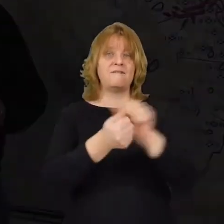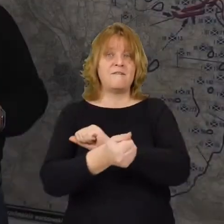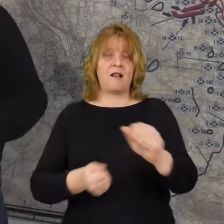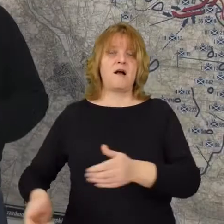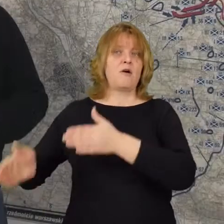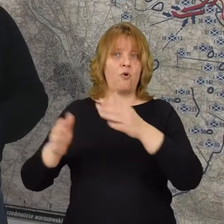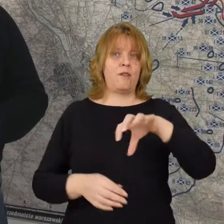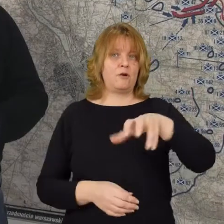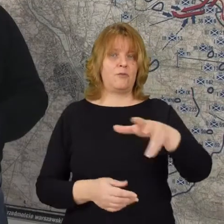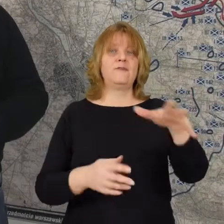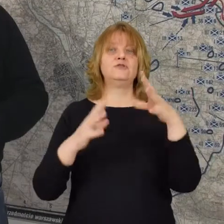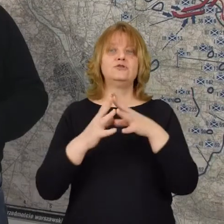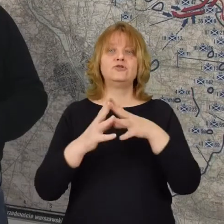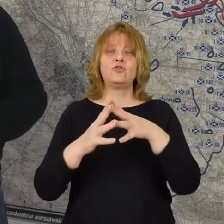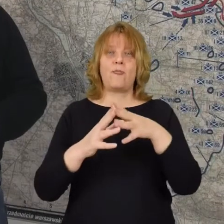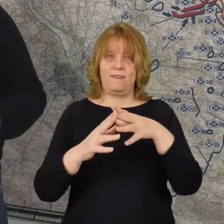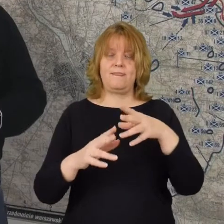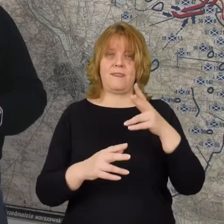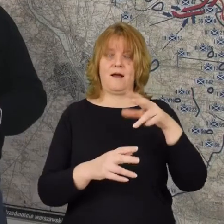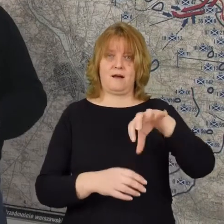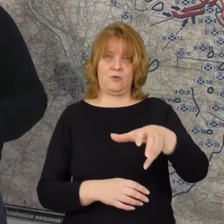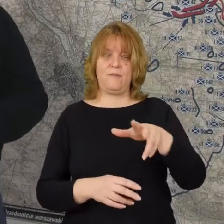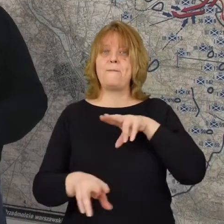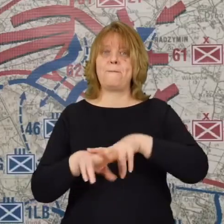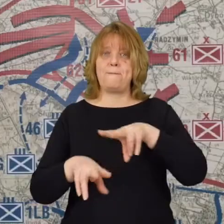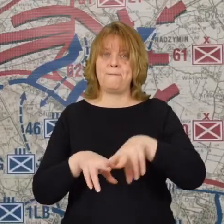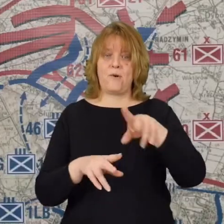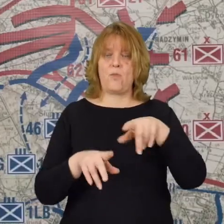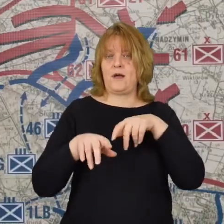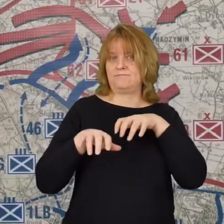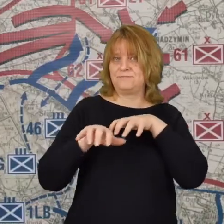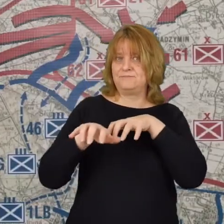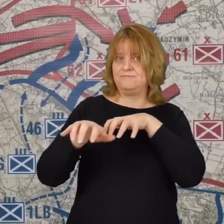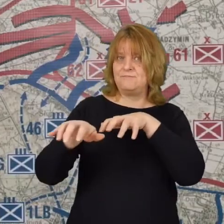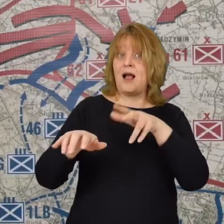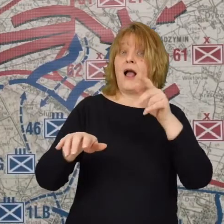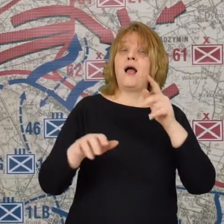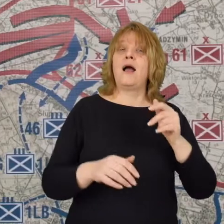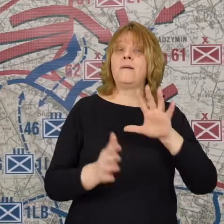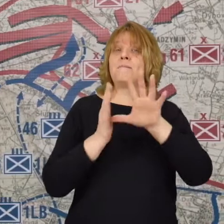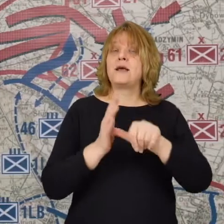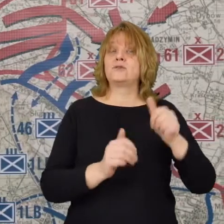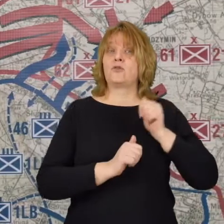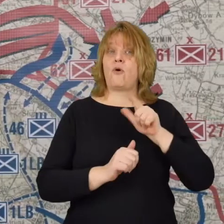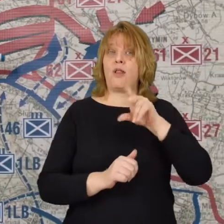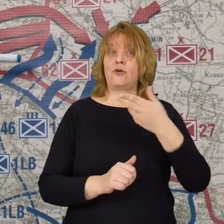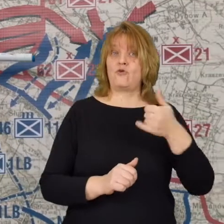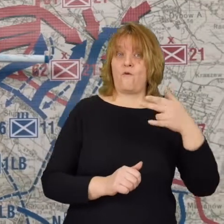jest to 10 dywizja piechoty podąża ona spod Legionowa dzisiejszego